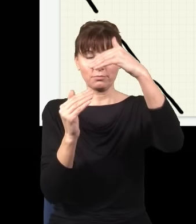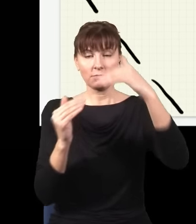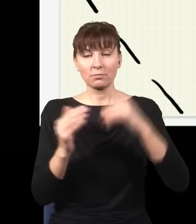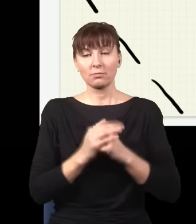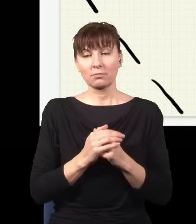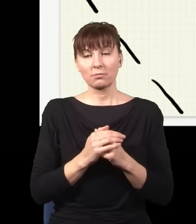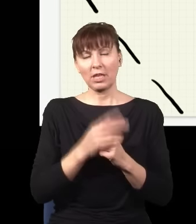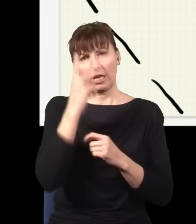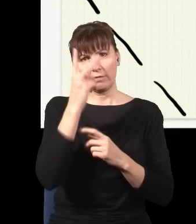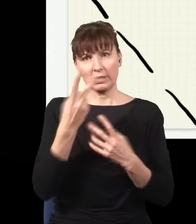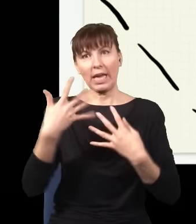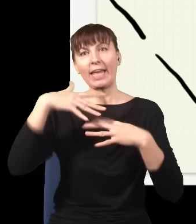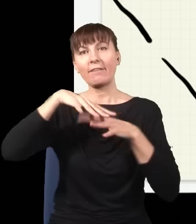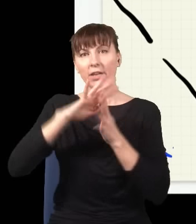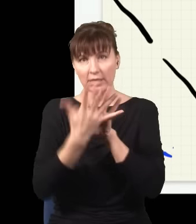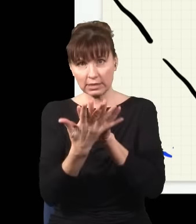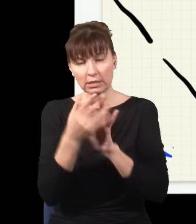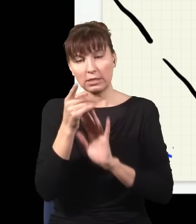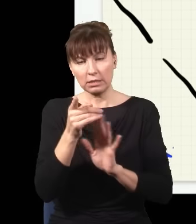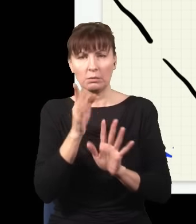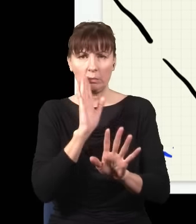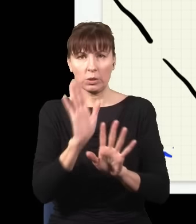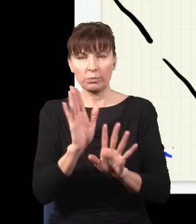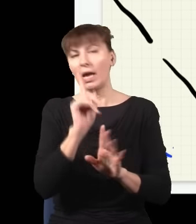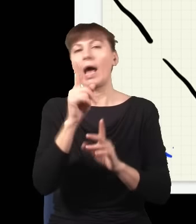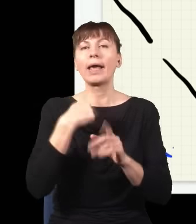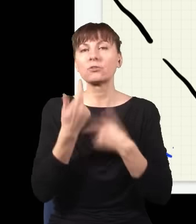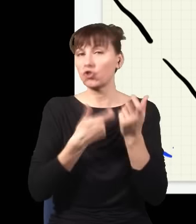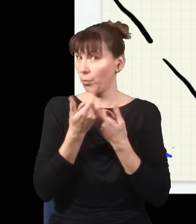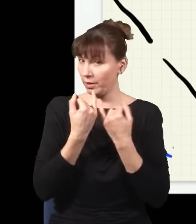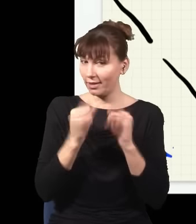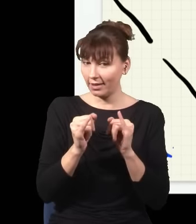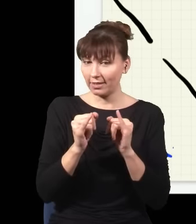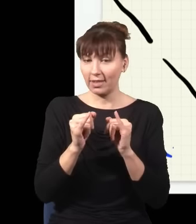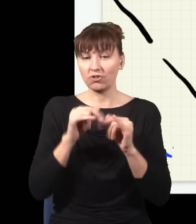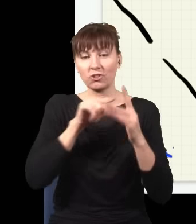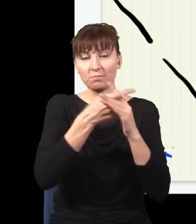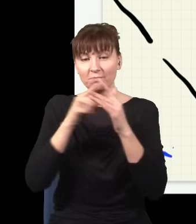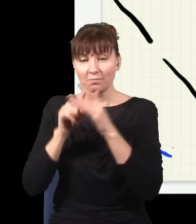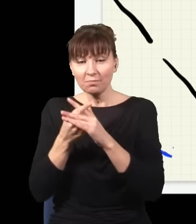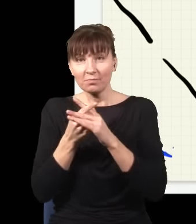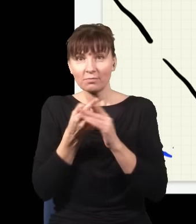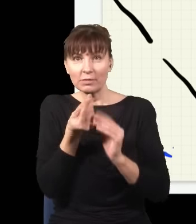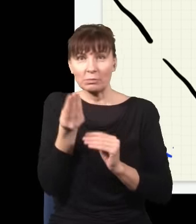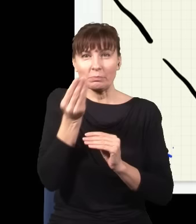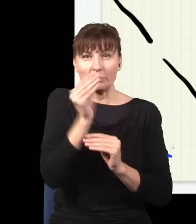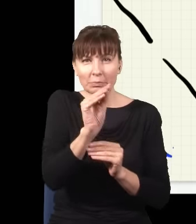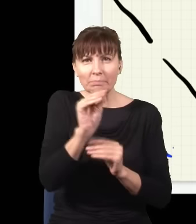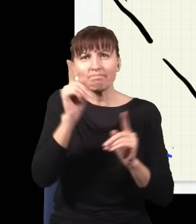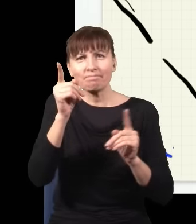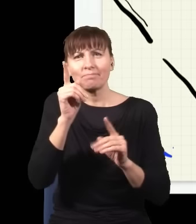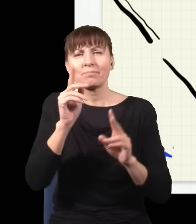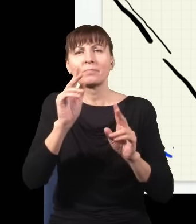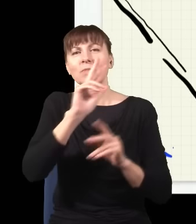Ale ja zrobię coś innego – ja zaraz za tymi dwiema szczelinami wstawię sobie taki bardzo szczególny kryształ.